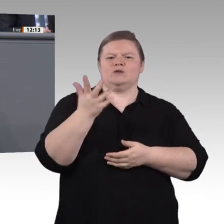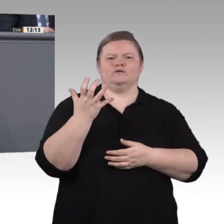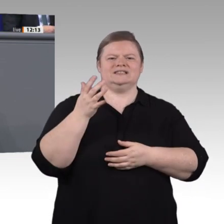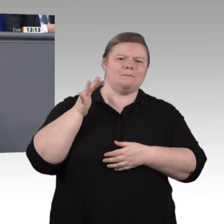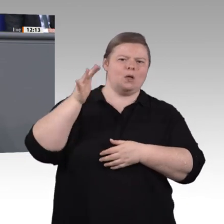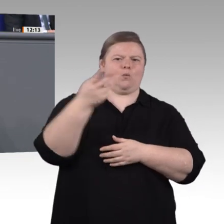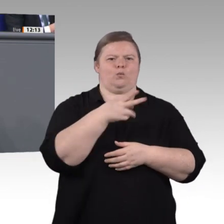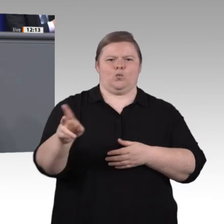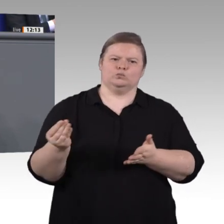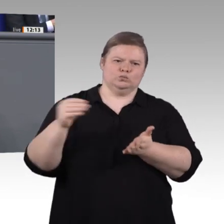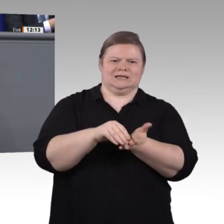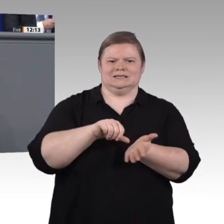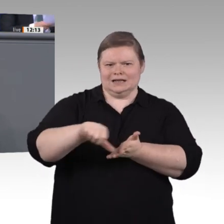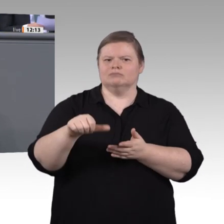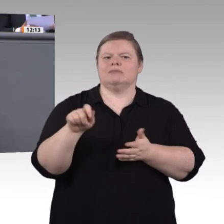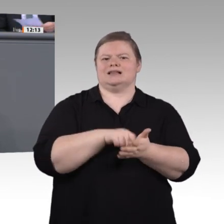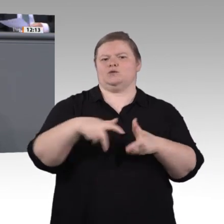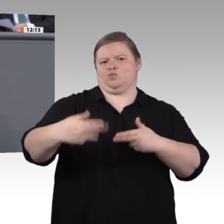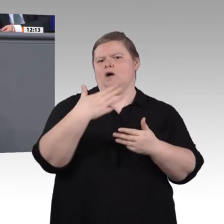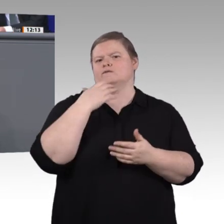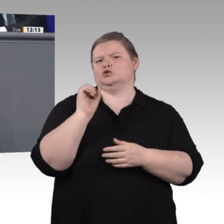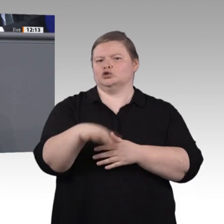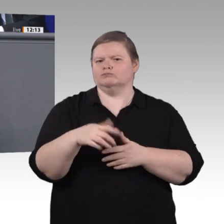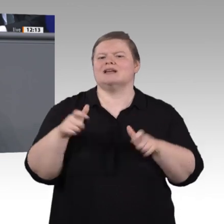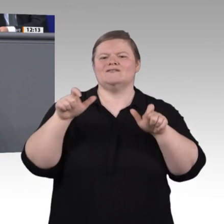Sie lag lange bei 23 Prozent, ist jetzt aber spürbar unter die